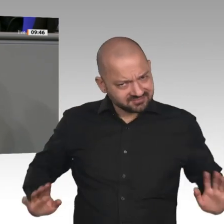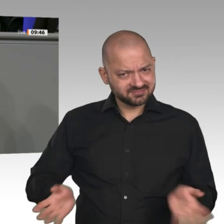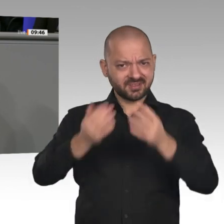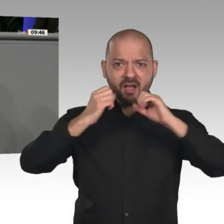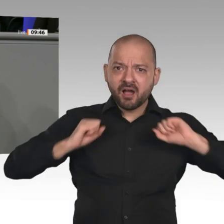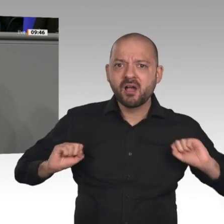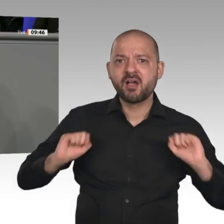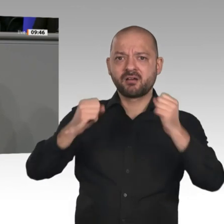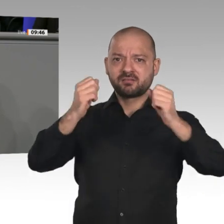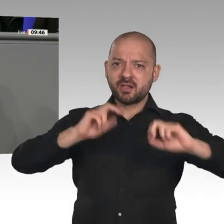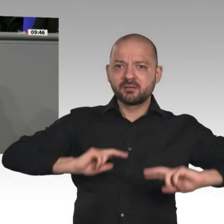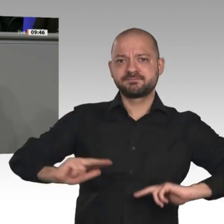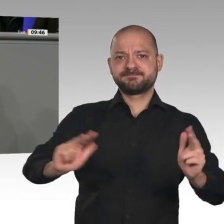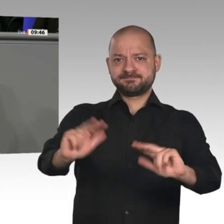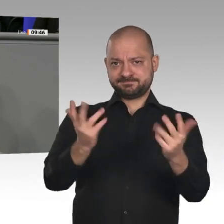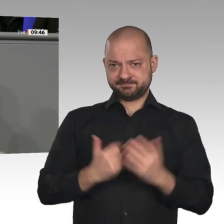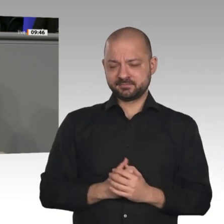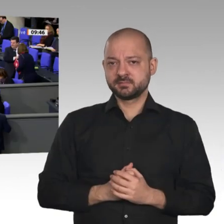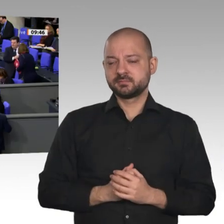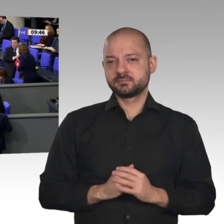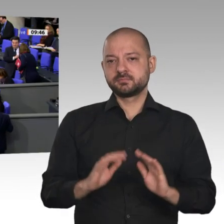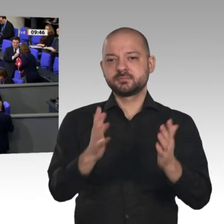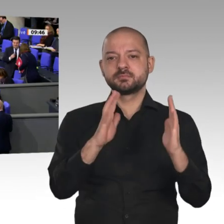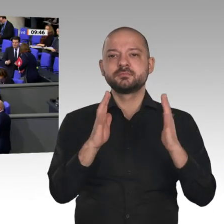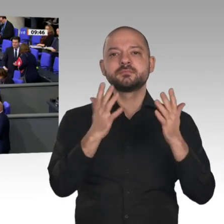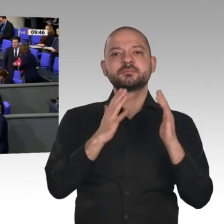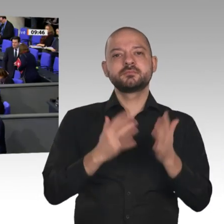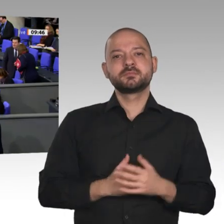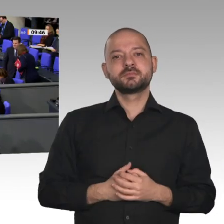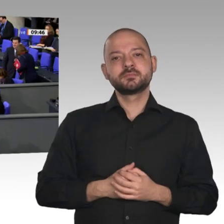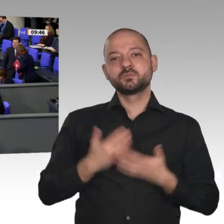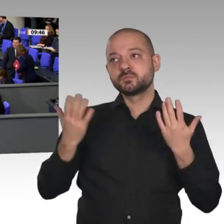die Stahlindustrie genannt. Ja, die braucht wirklich einen Minister, der handelt. Wenn